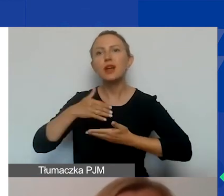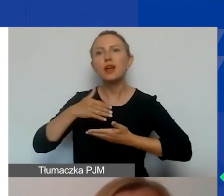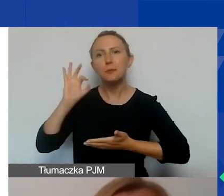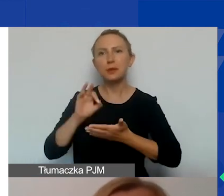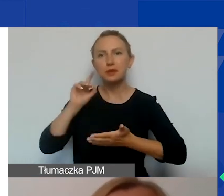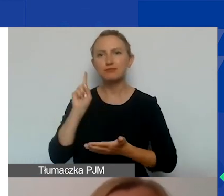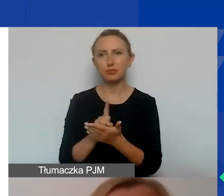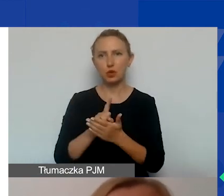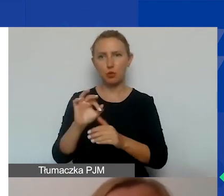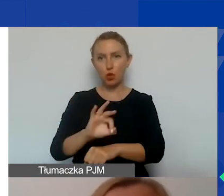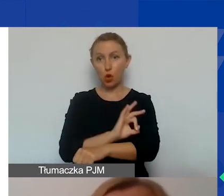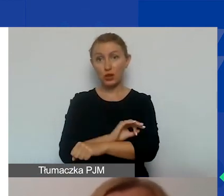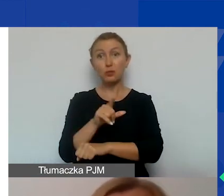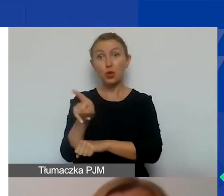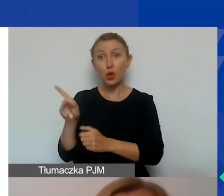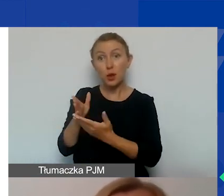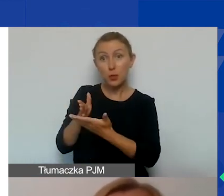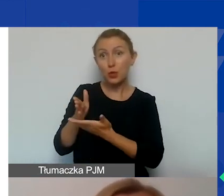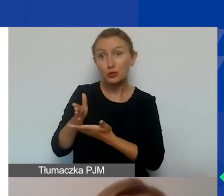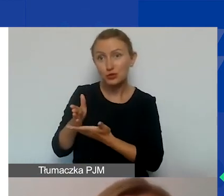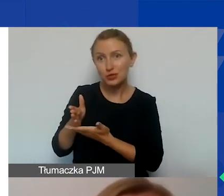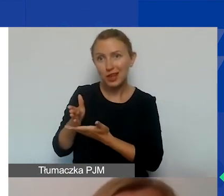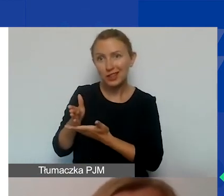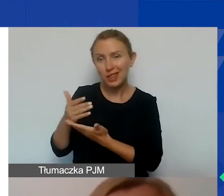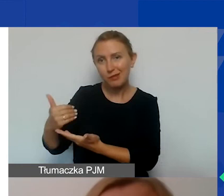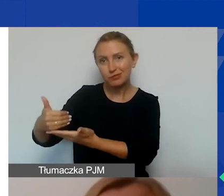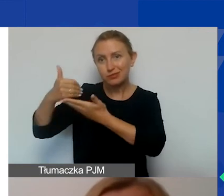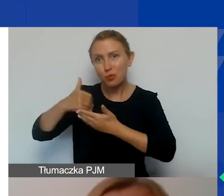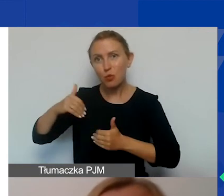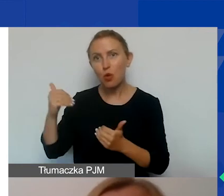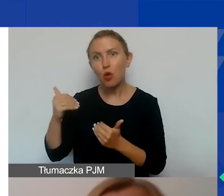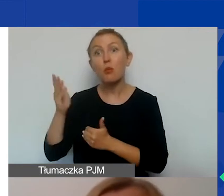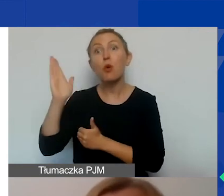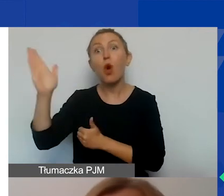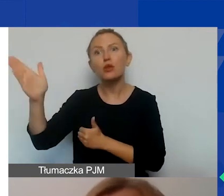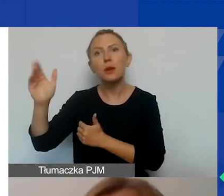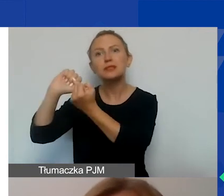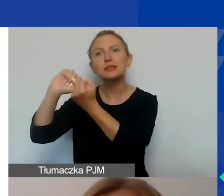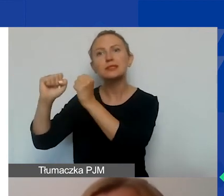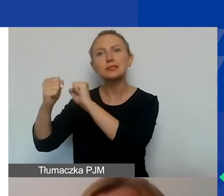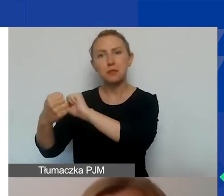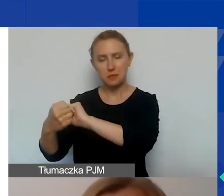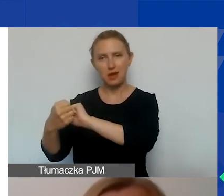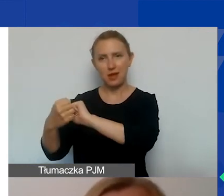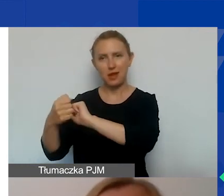Ponieważ oni stanowią taką masę krytyczną, która jest w stanie później zmienić front danej społeczności,